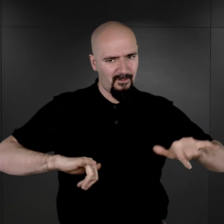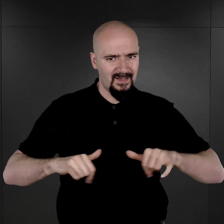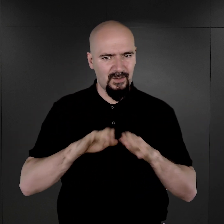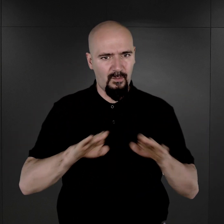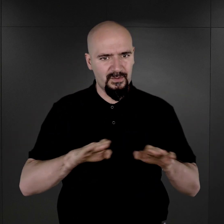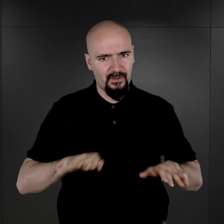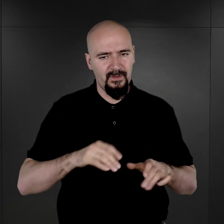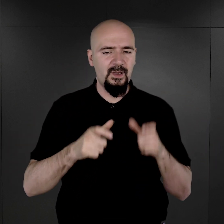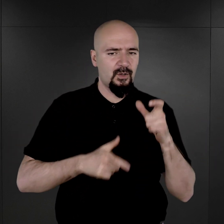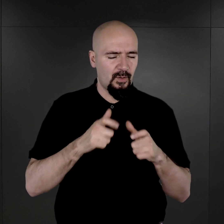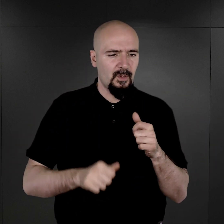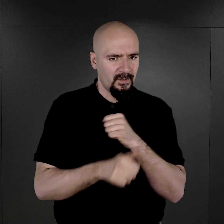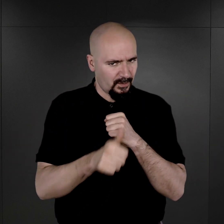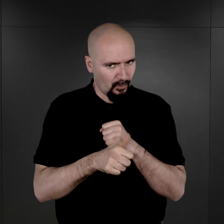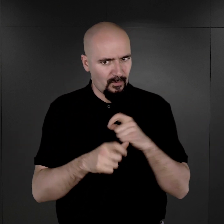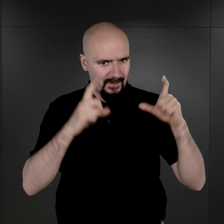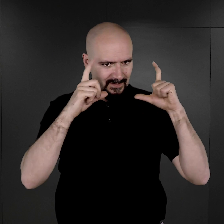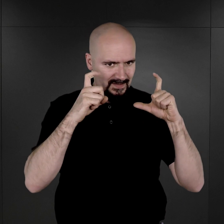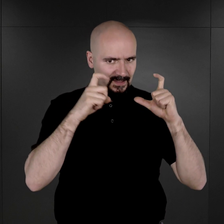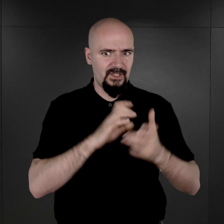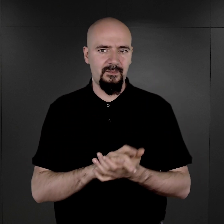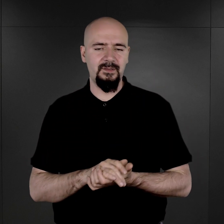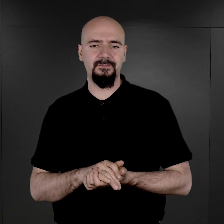uzupełniano dokumenty personalne także i fotografiami więźniów.